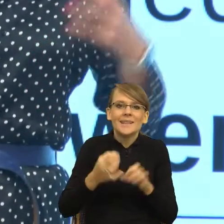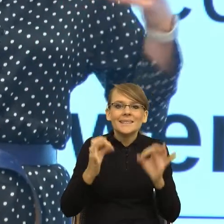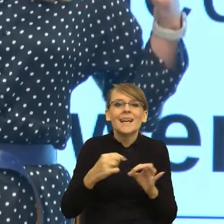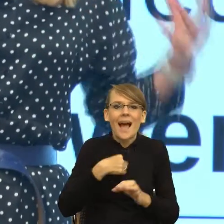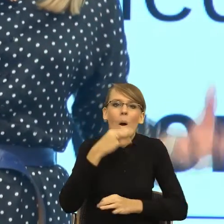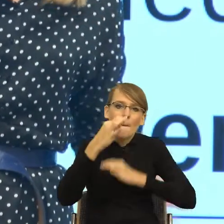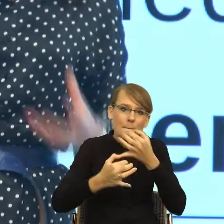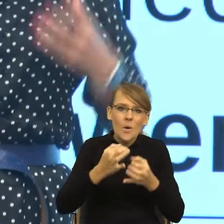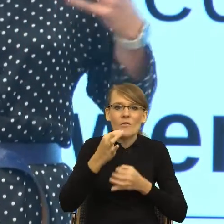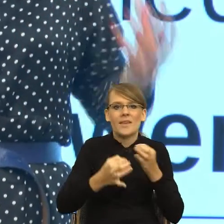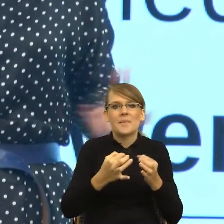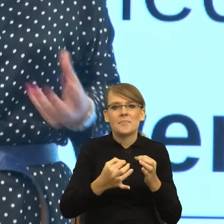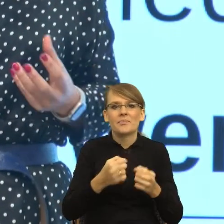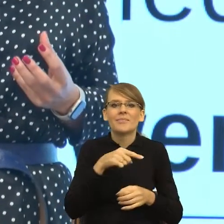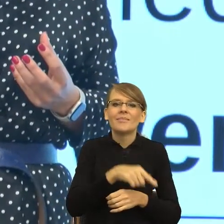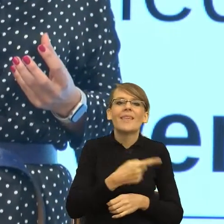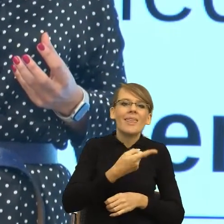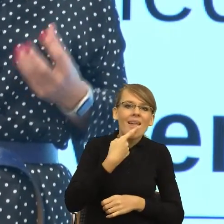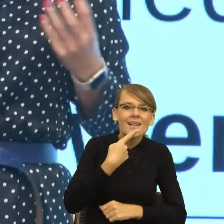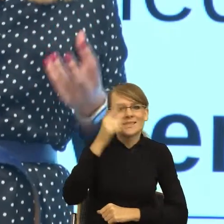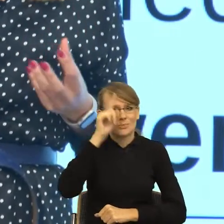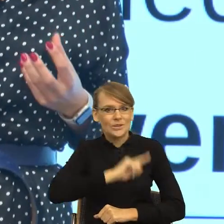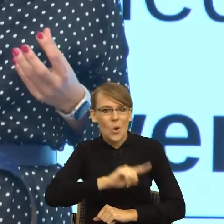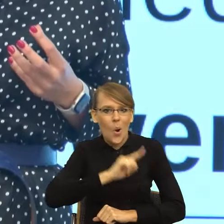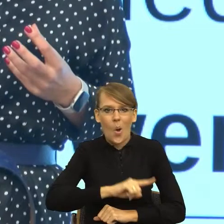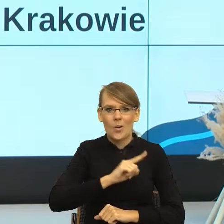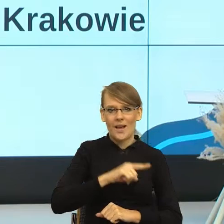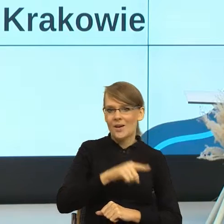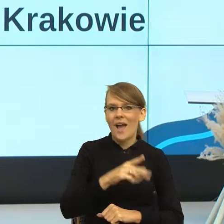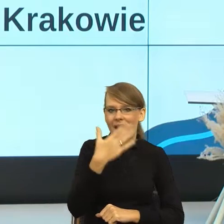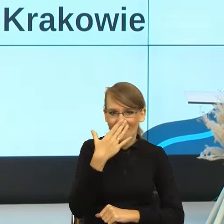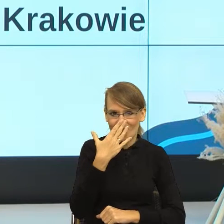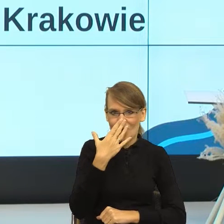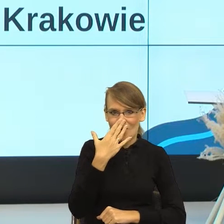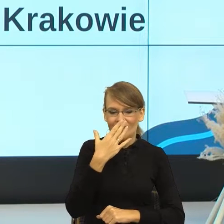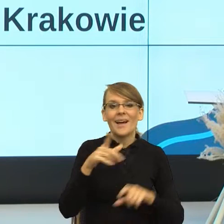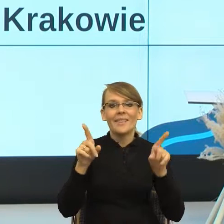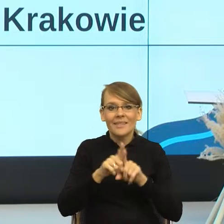i języka i psychologii to wygląda i też na przykładzie konkretnego pisma,